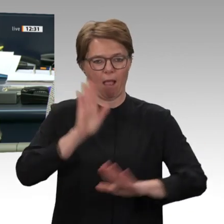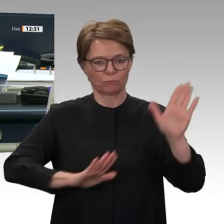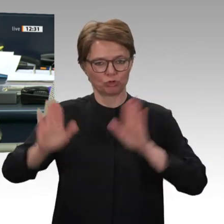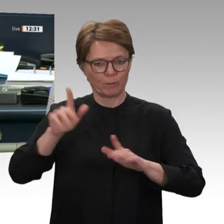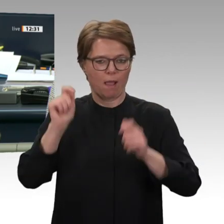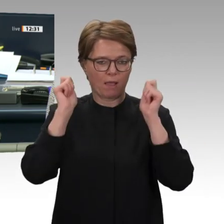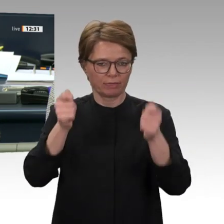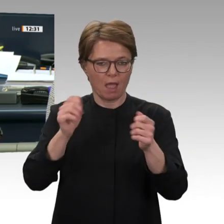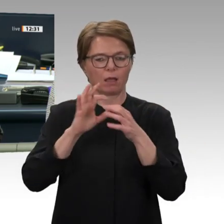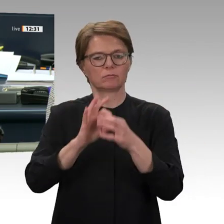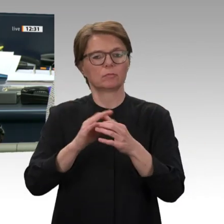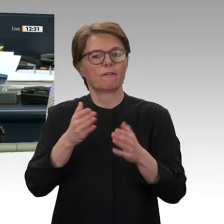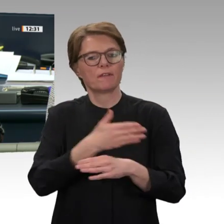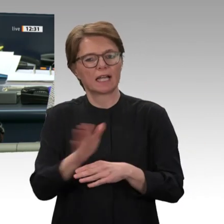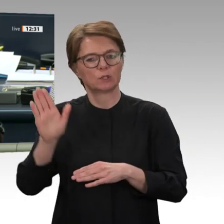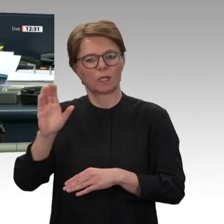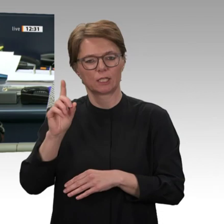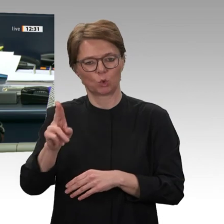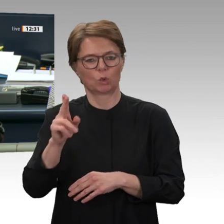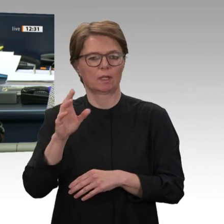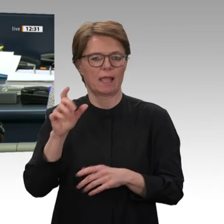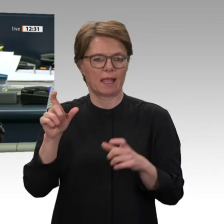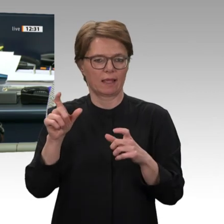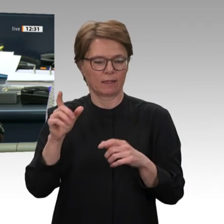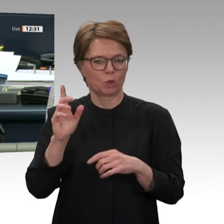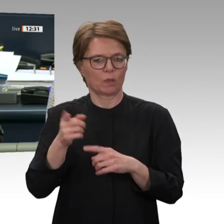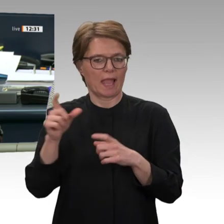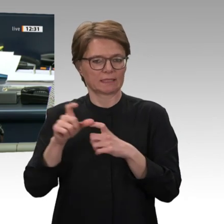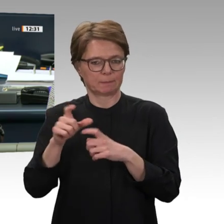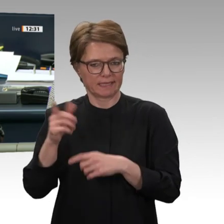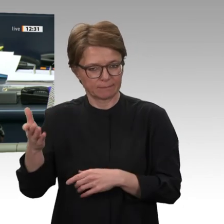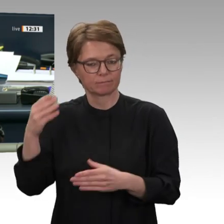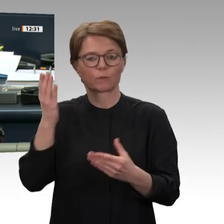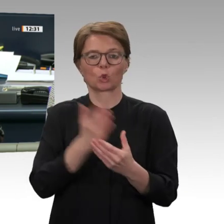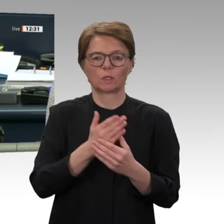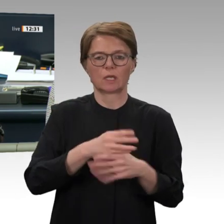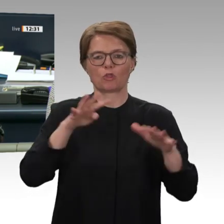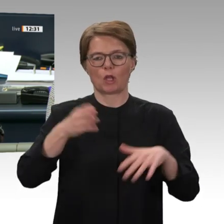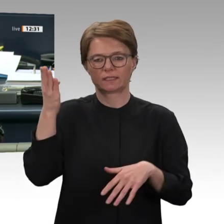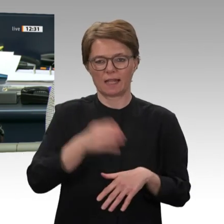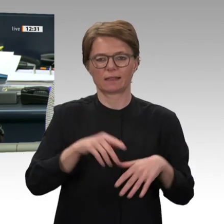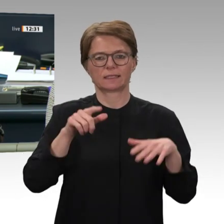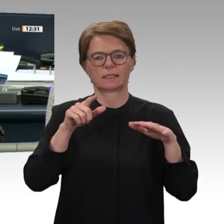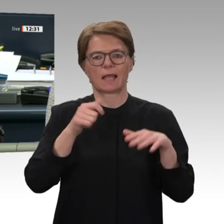mit dem Titel Transformationsprozess im Sudan unterstützen Wiederaufnahme und Ausbau